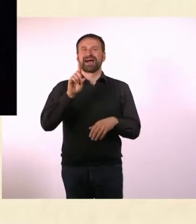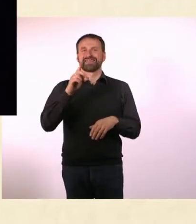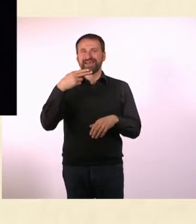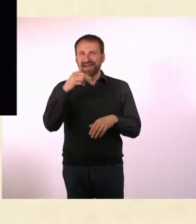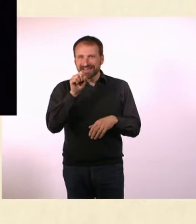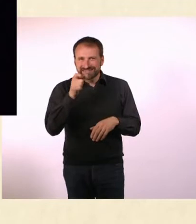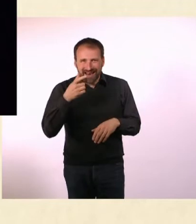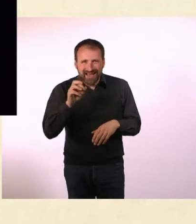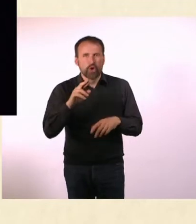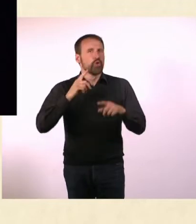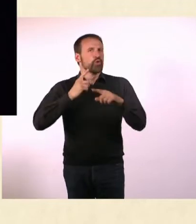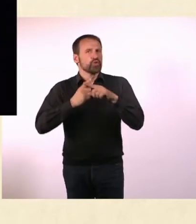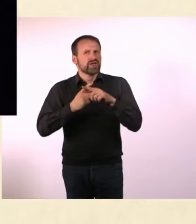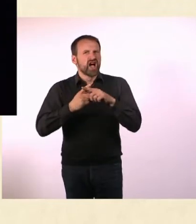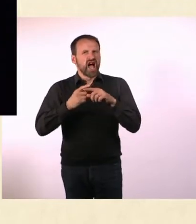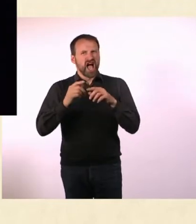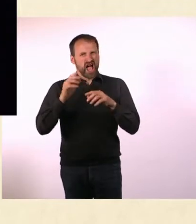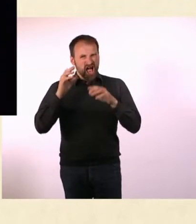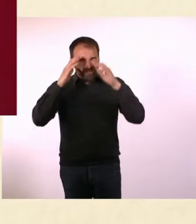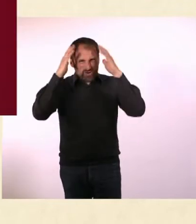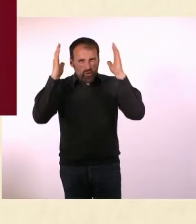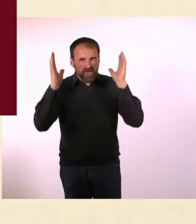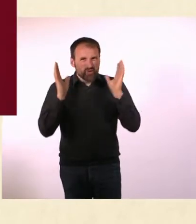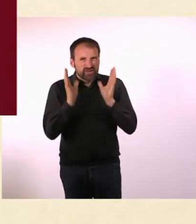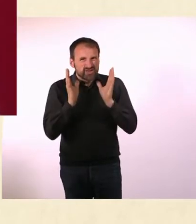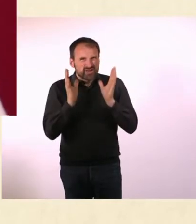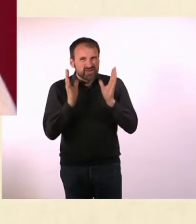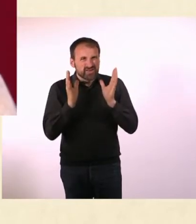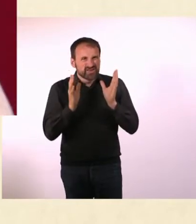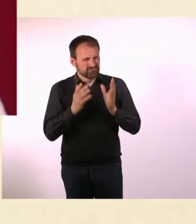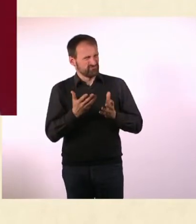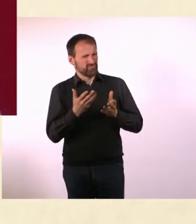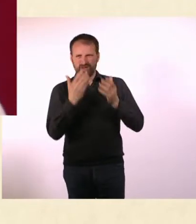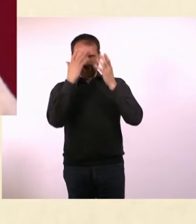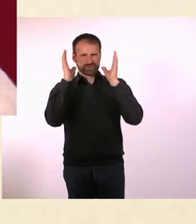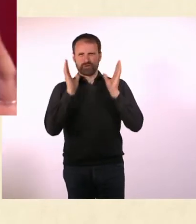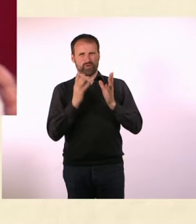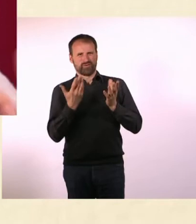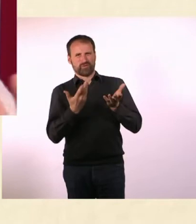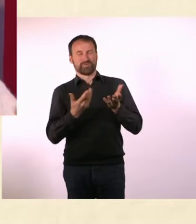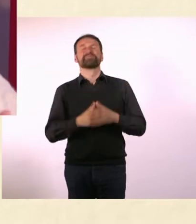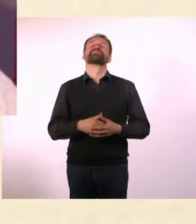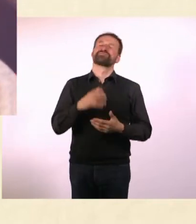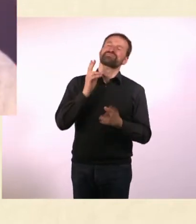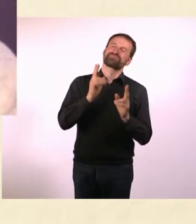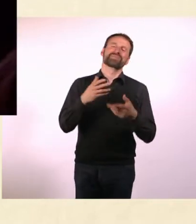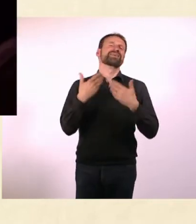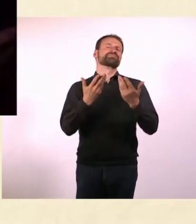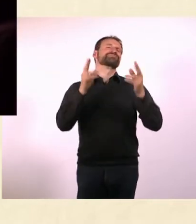Es gibt so eine lustige Metapher, die immer wieder verwendet wird, dass Autisten auf ihrem eigenen Planten leben.